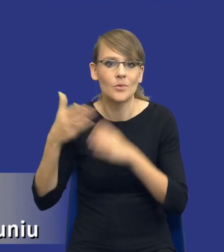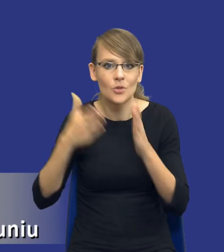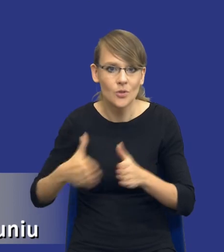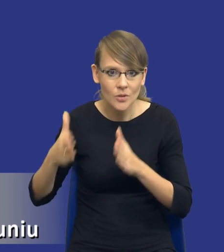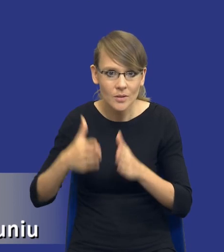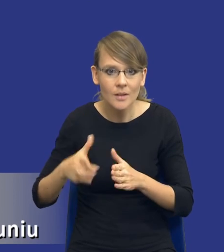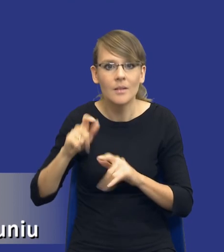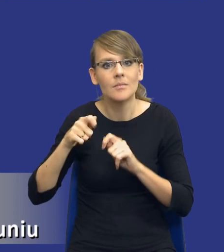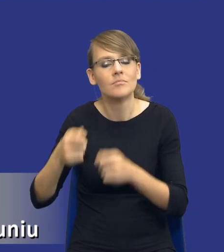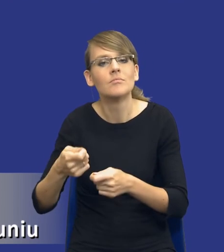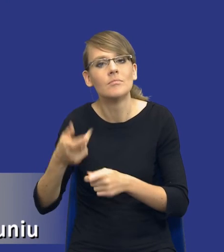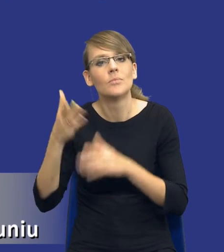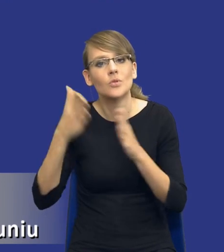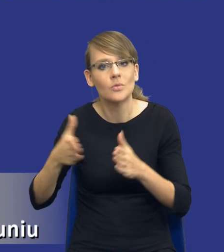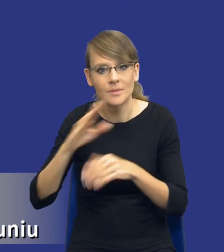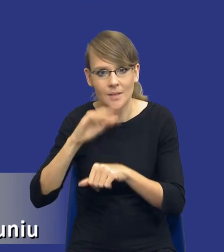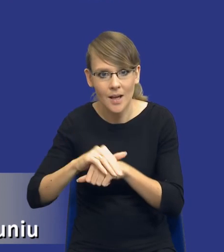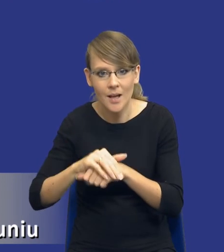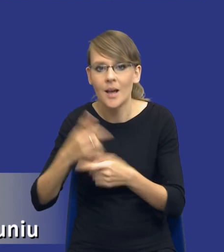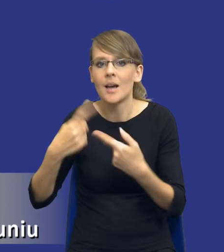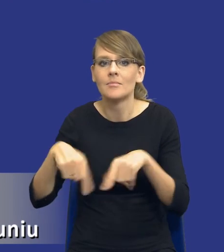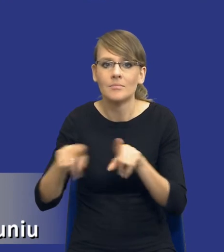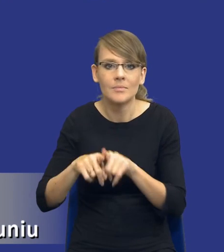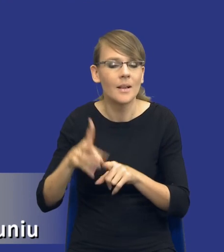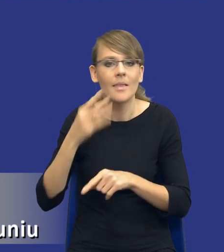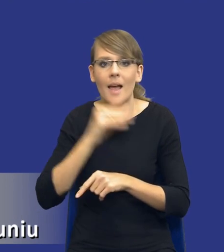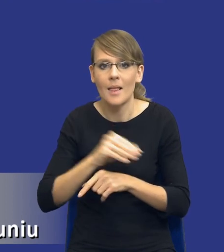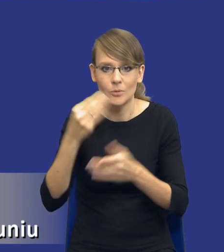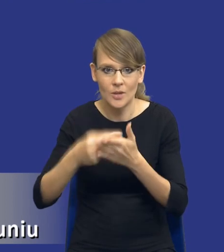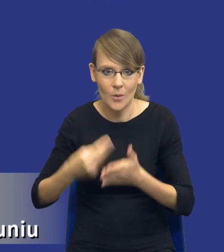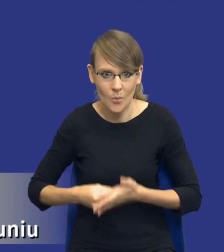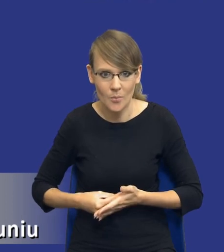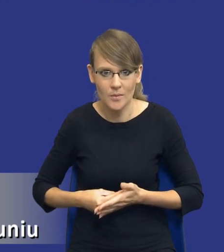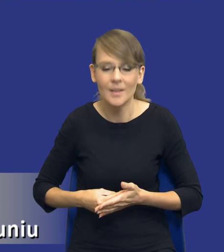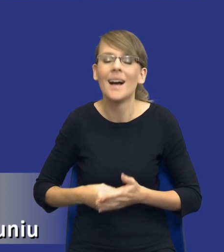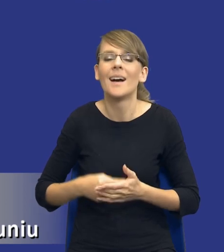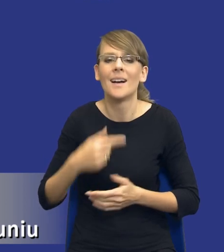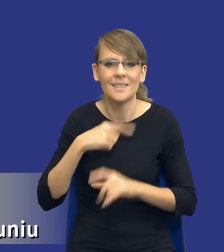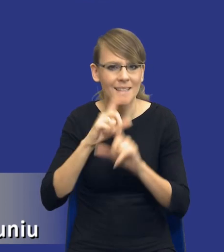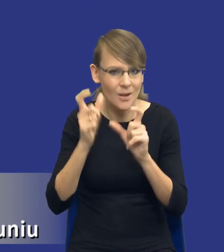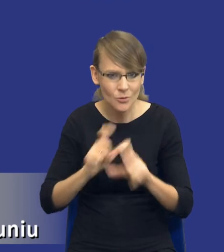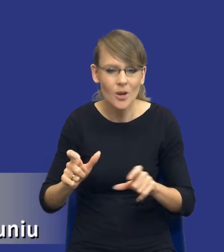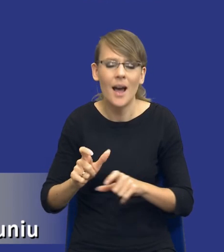przygotowanie na zamawiającym do dokonywania jak najlepszych zakupów. Oczywiście cały czas zakładam, że